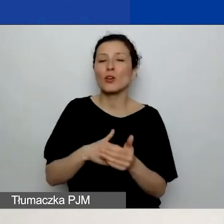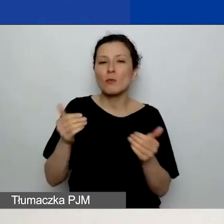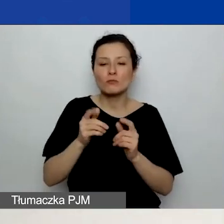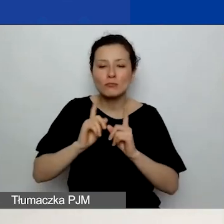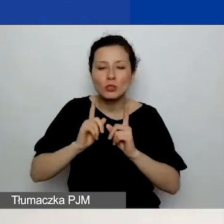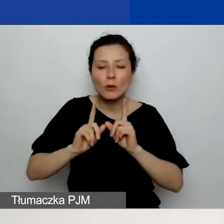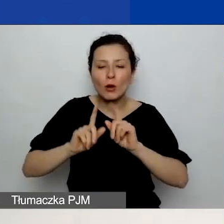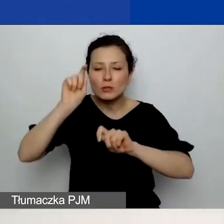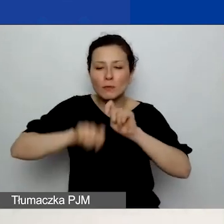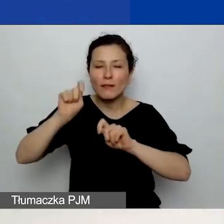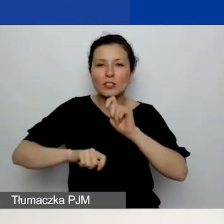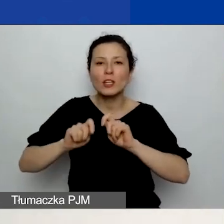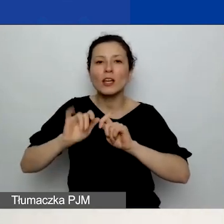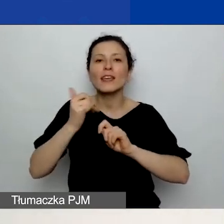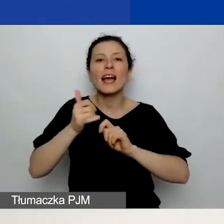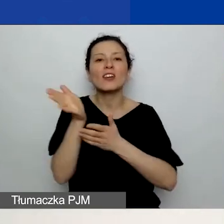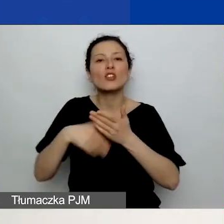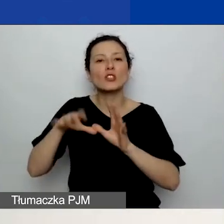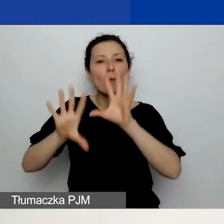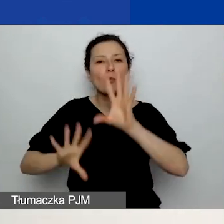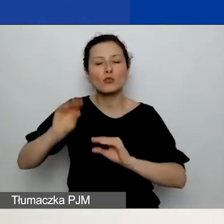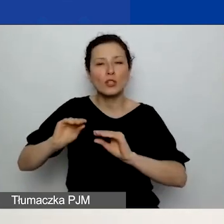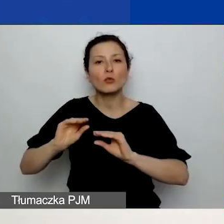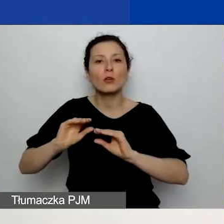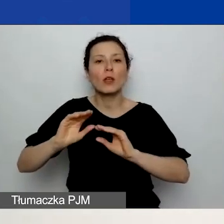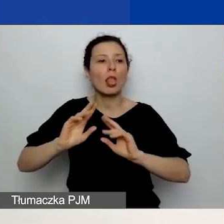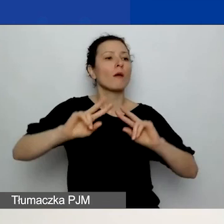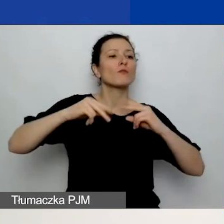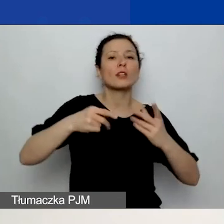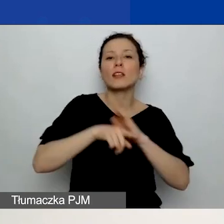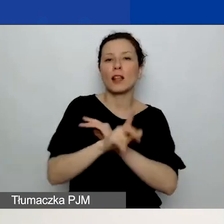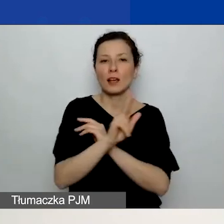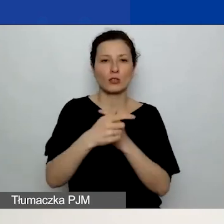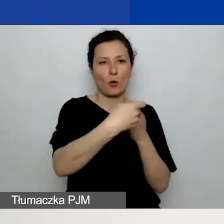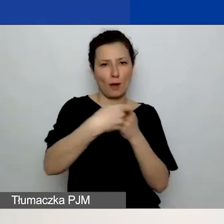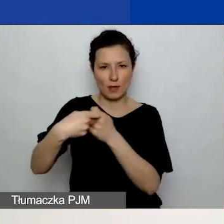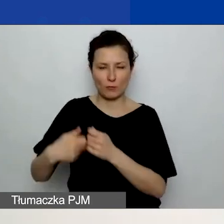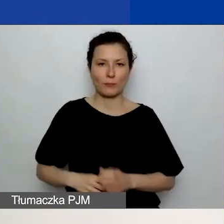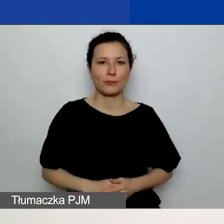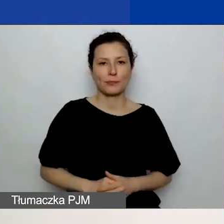jaką część budżetu otrzyma każdy z partnerów. Dotyczy to wszystkich partnerów